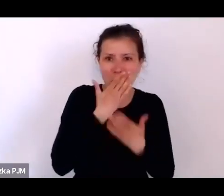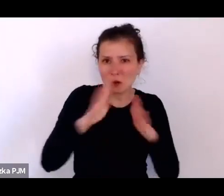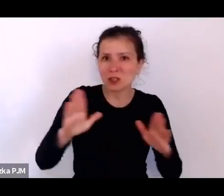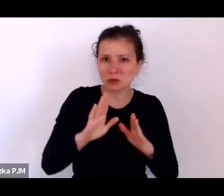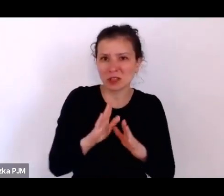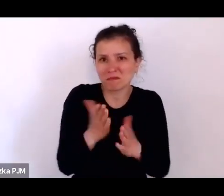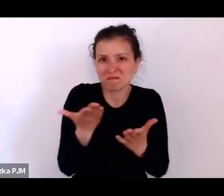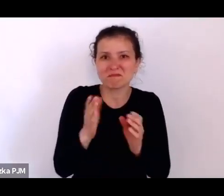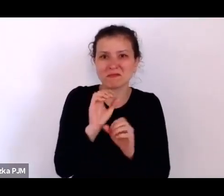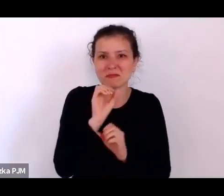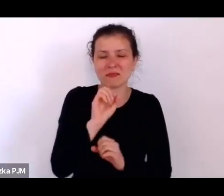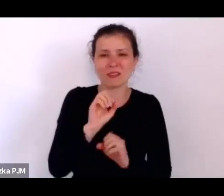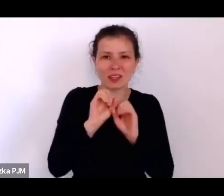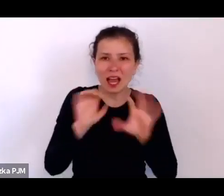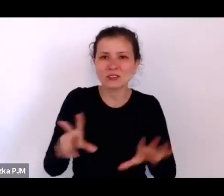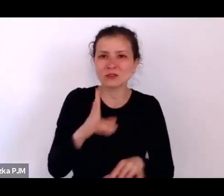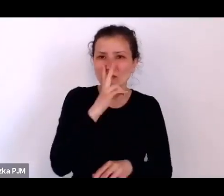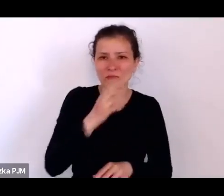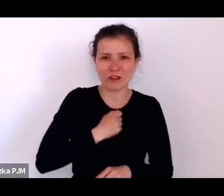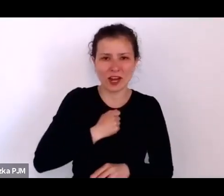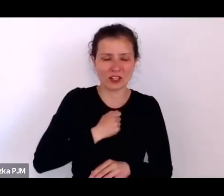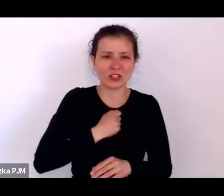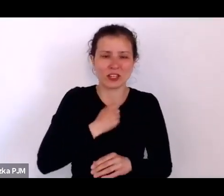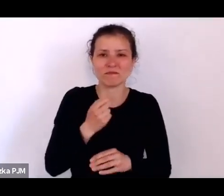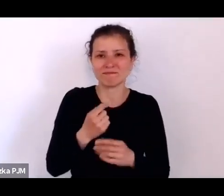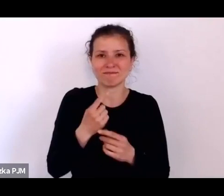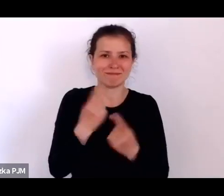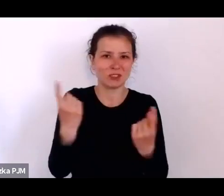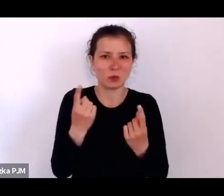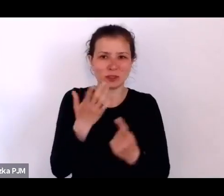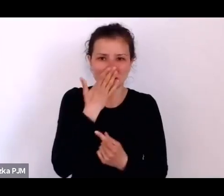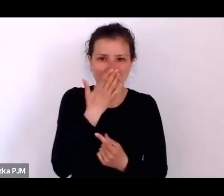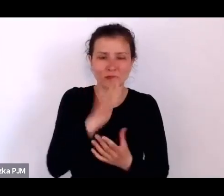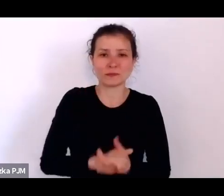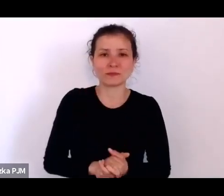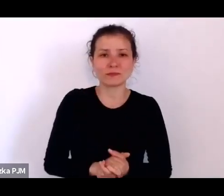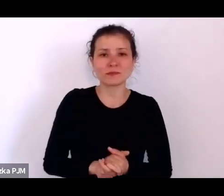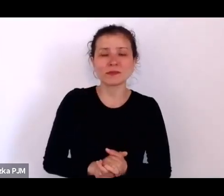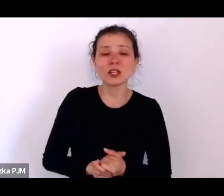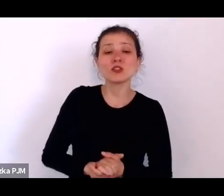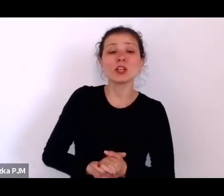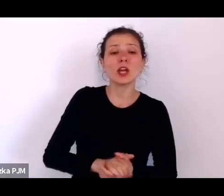Czyli opresjonowane matki chrześcijańskie, które nie dość że